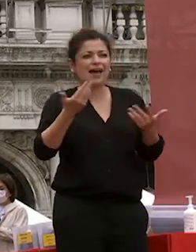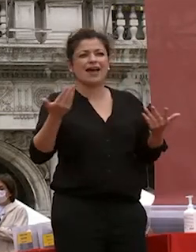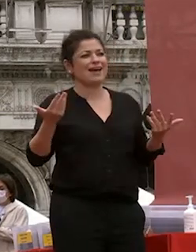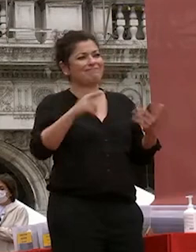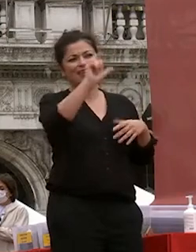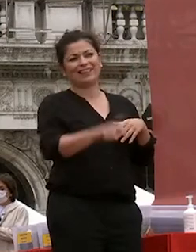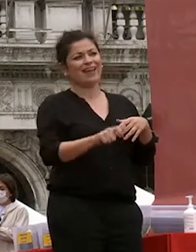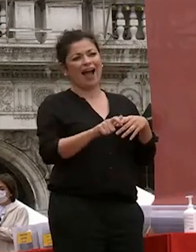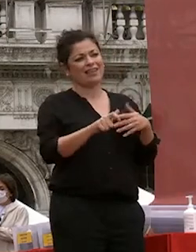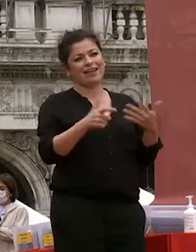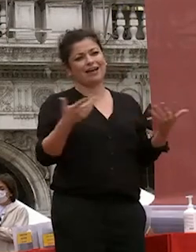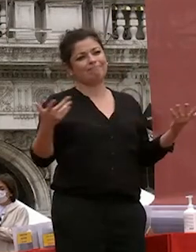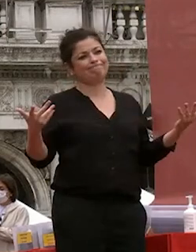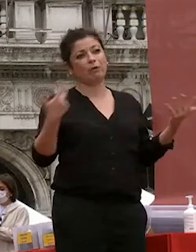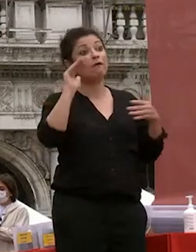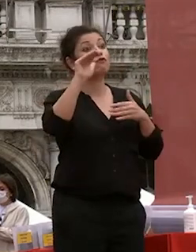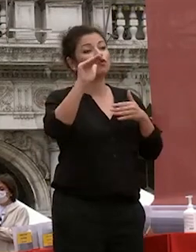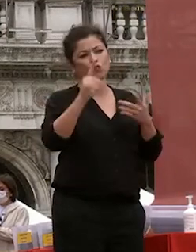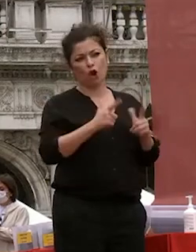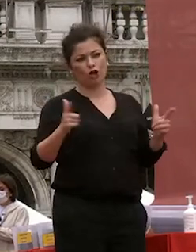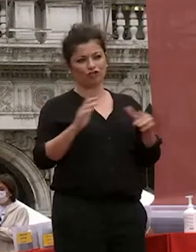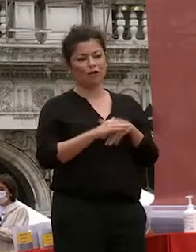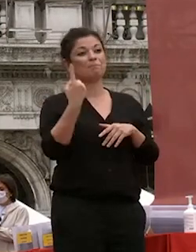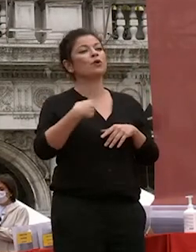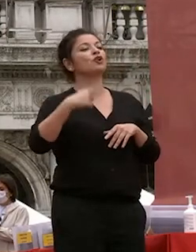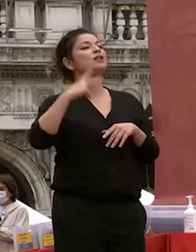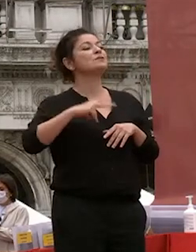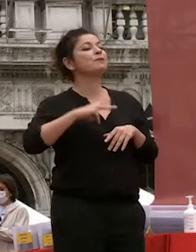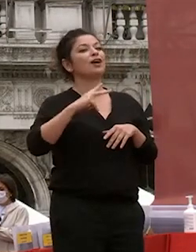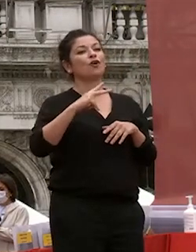paese non ha non ha futuro quindi io spero davvero che questo ometto così